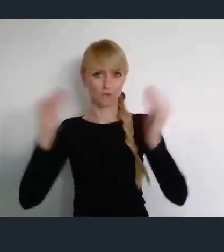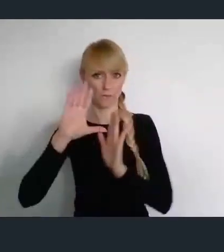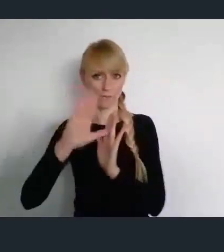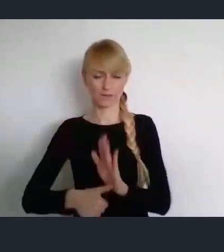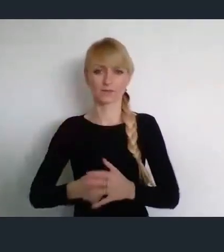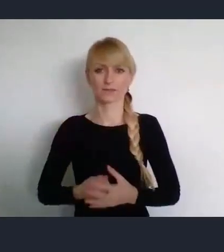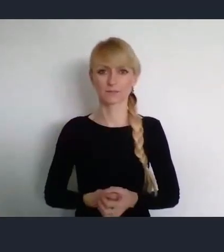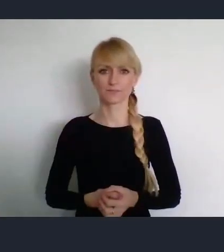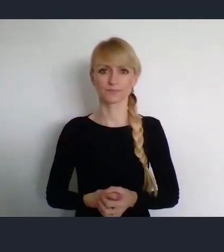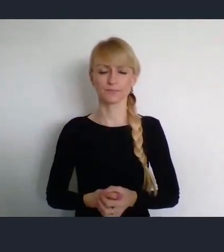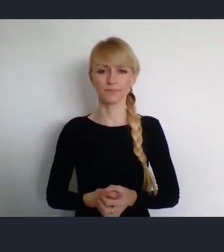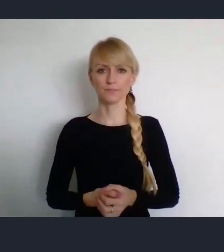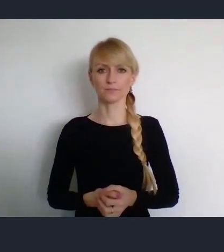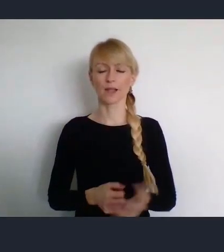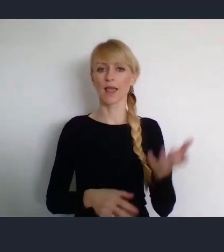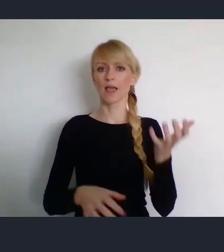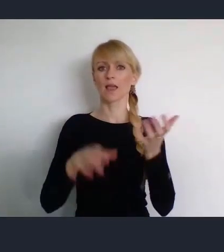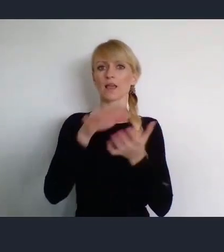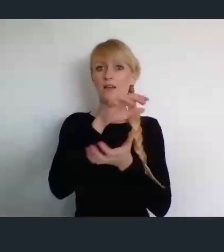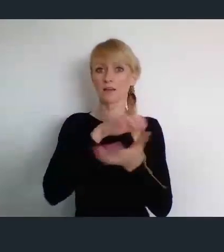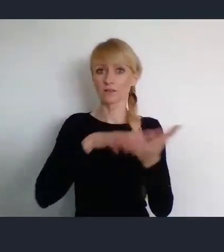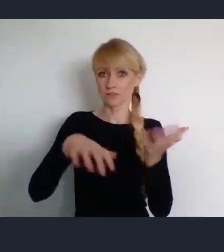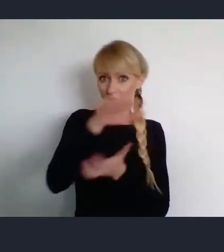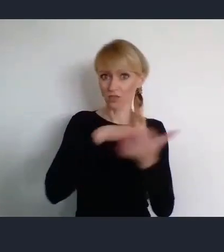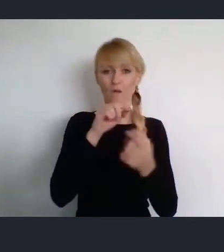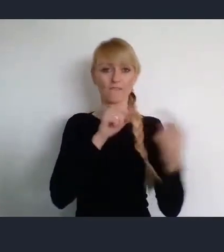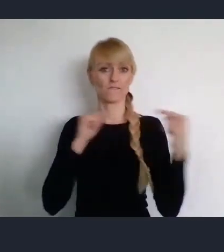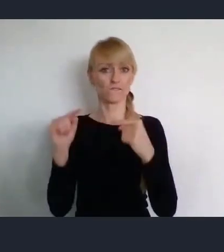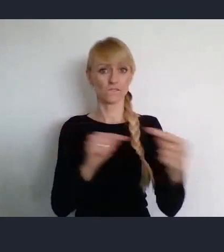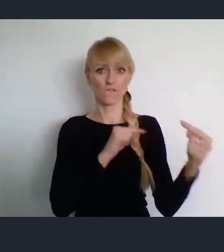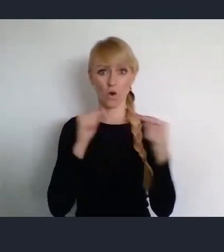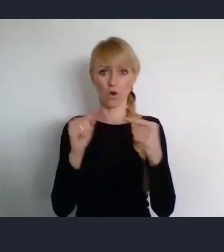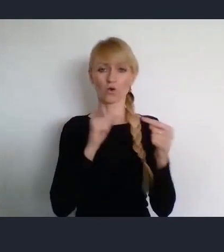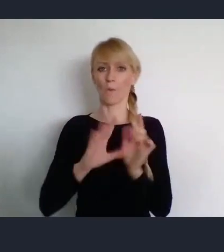Światowe Formum Miast rozpocznie się w Katowicach 26 czerwca.